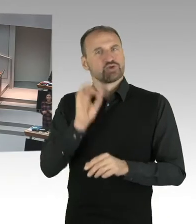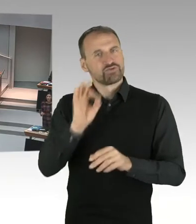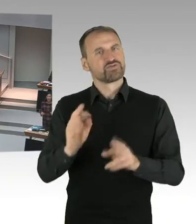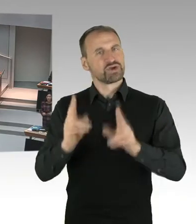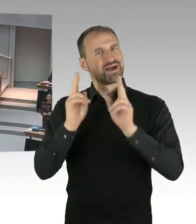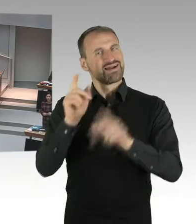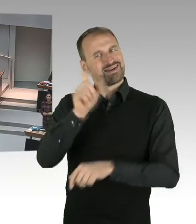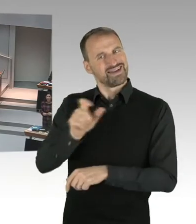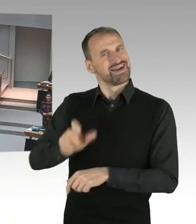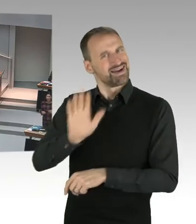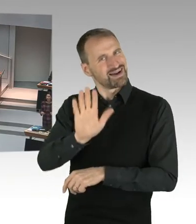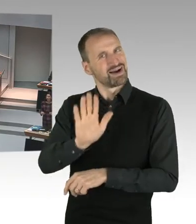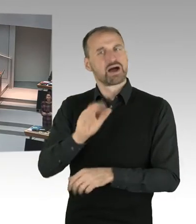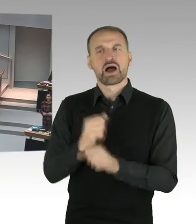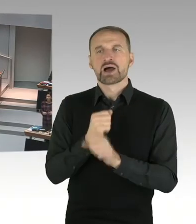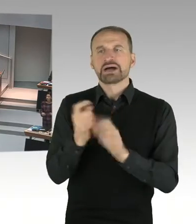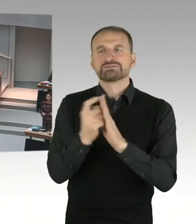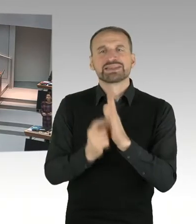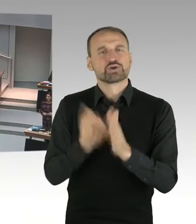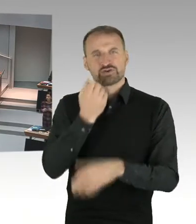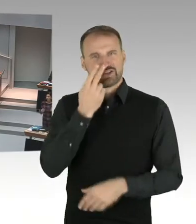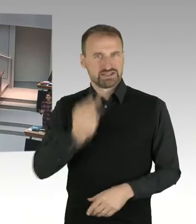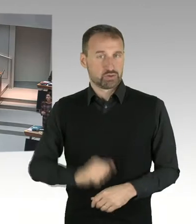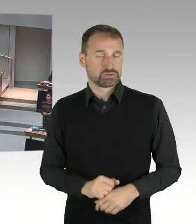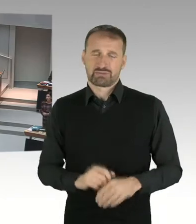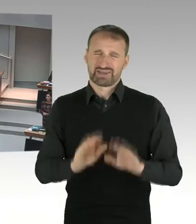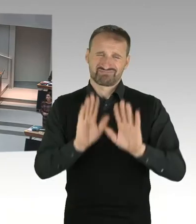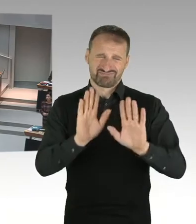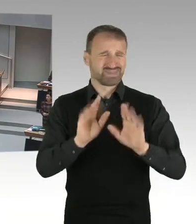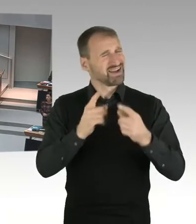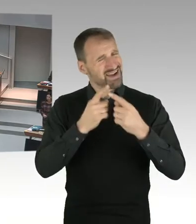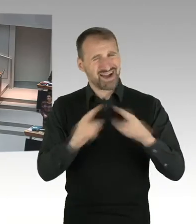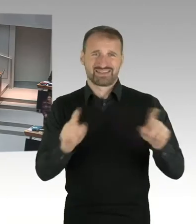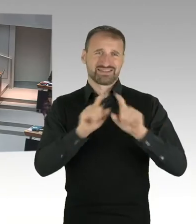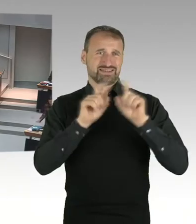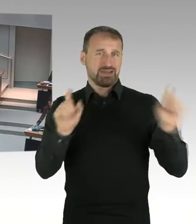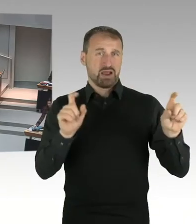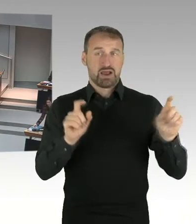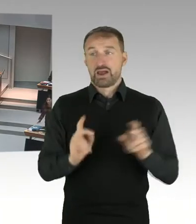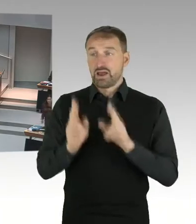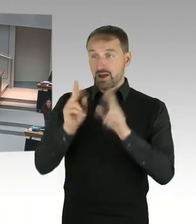(Beifall) (Präsidium) Frau Kollegin Seibeld, Sie wollen